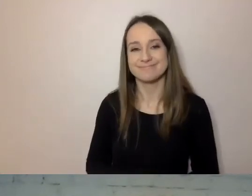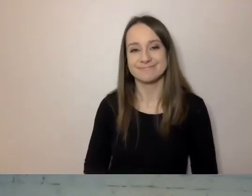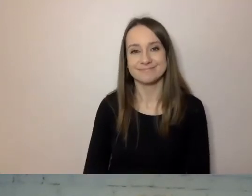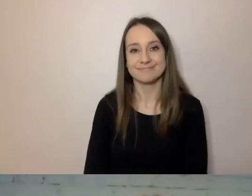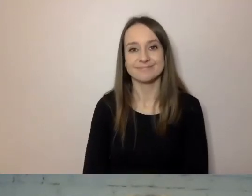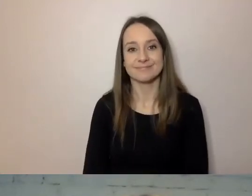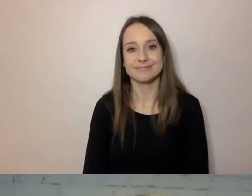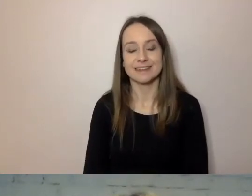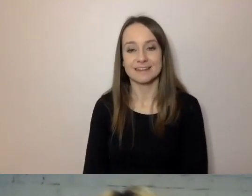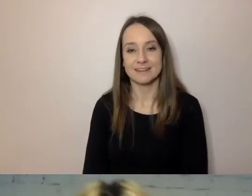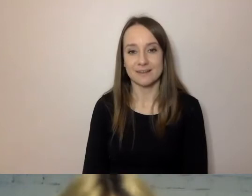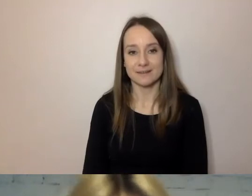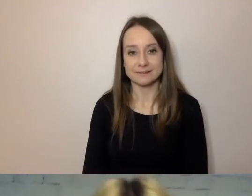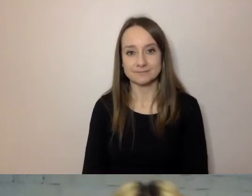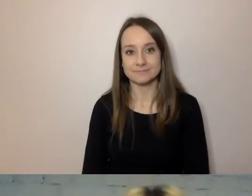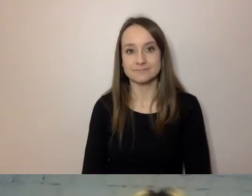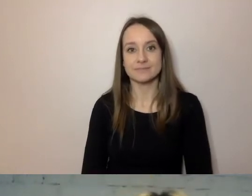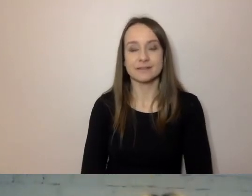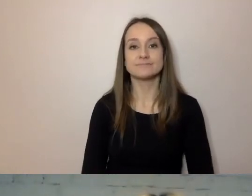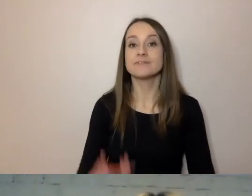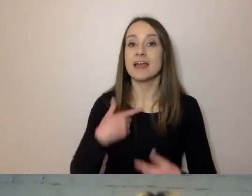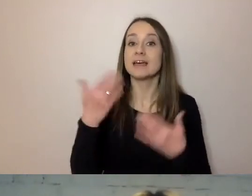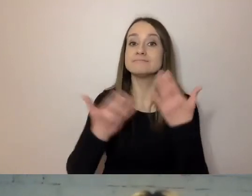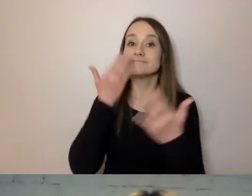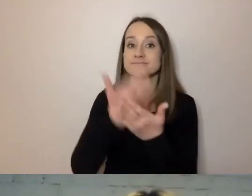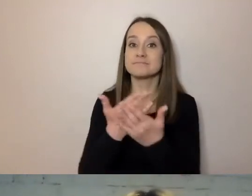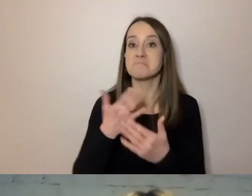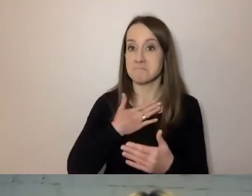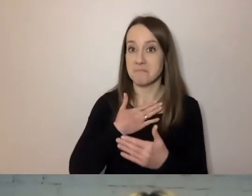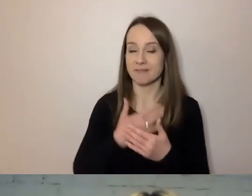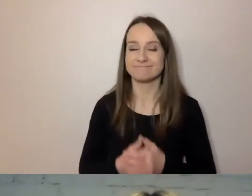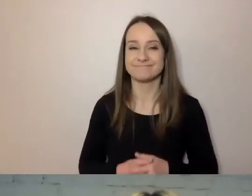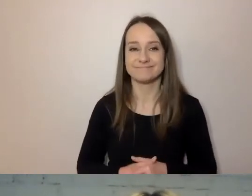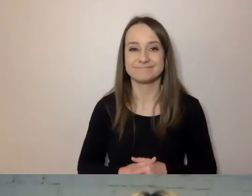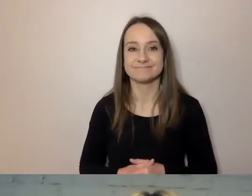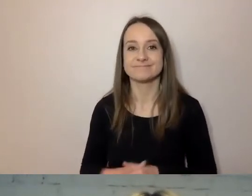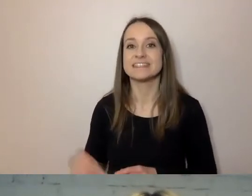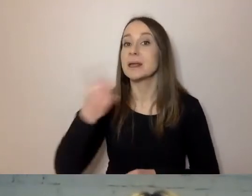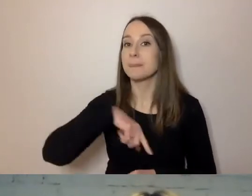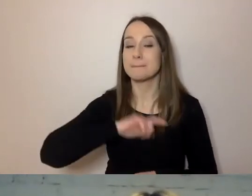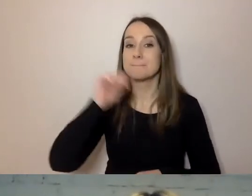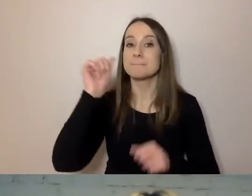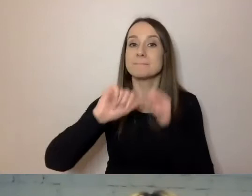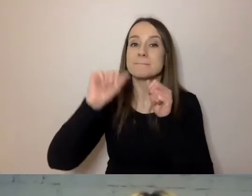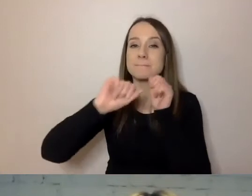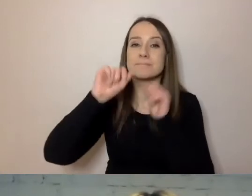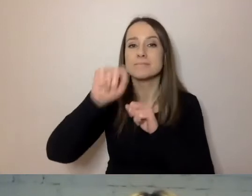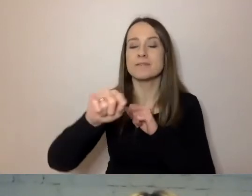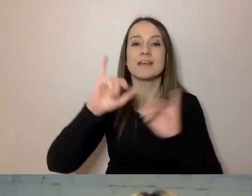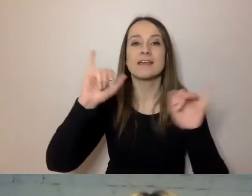Mam propozycję. Spróbujmy prześledzić proces odwrotny.